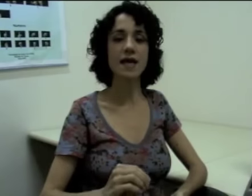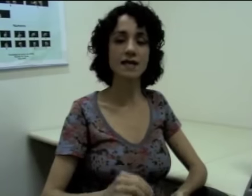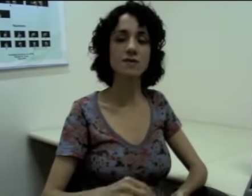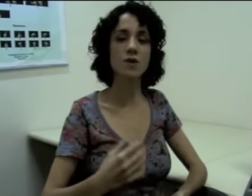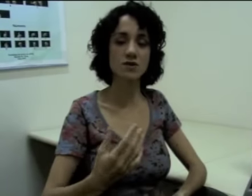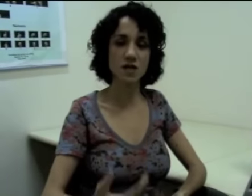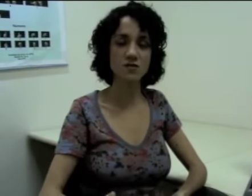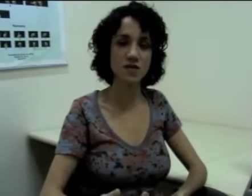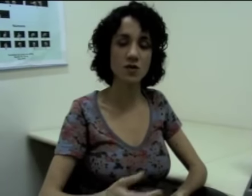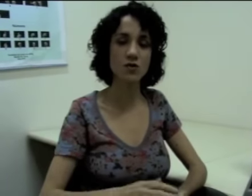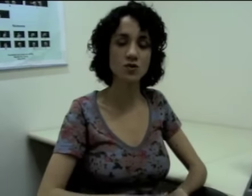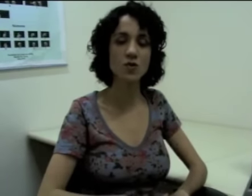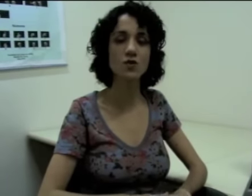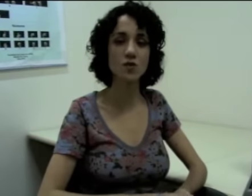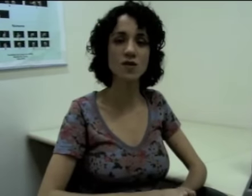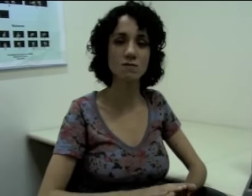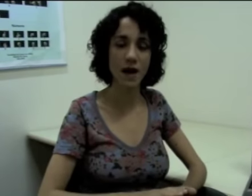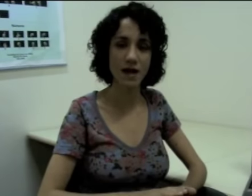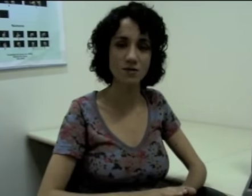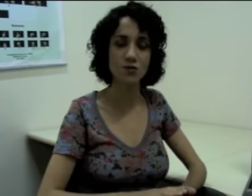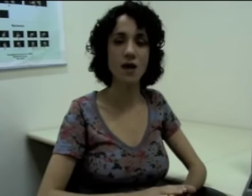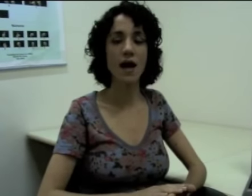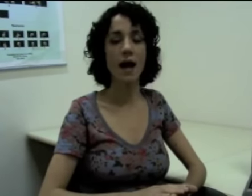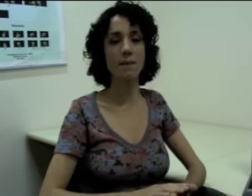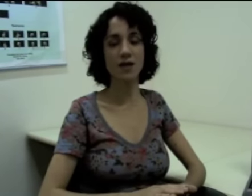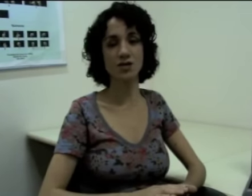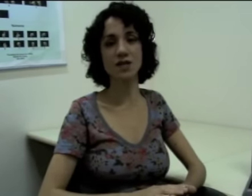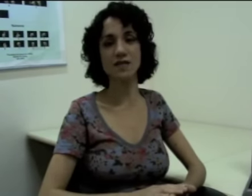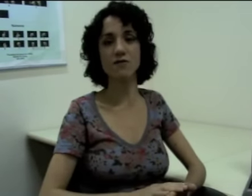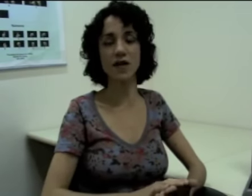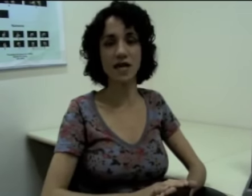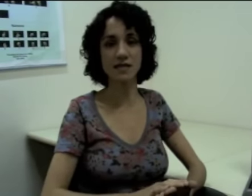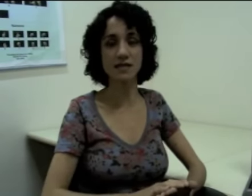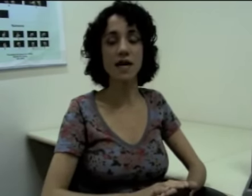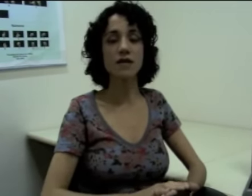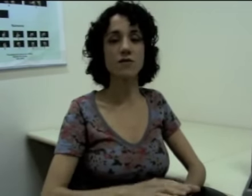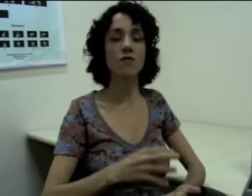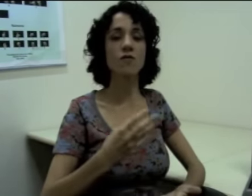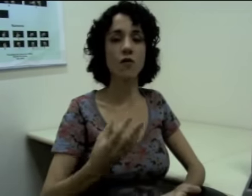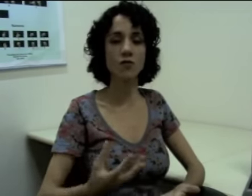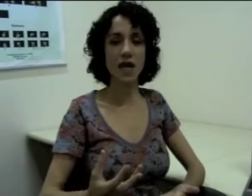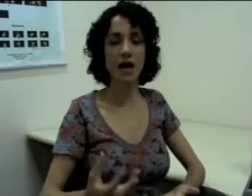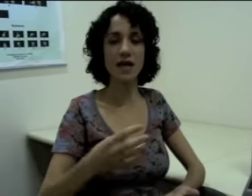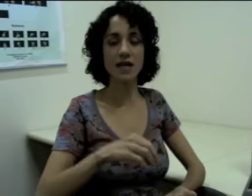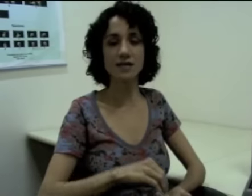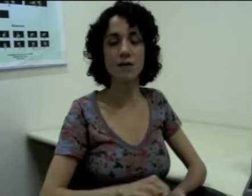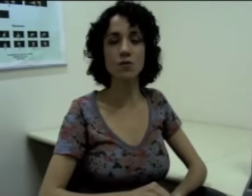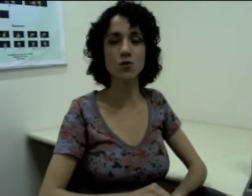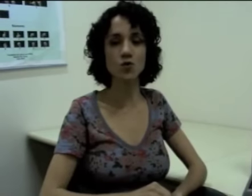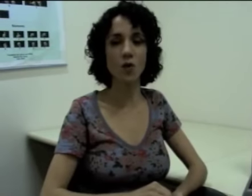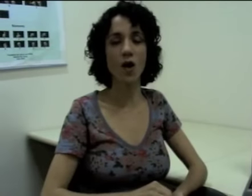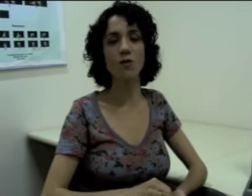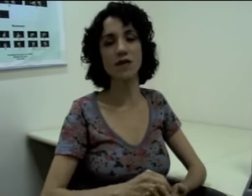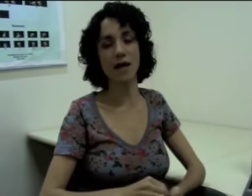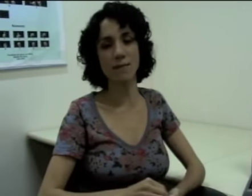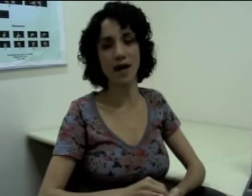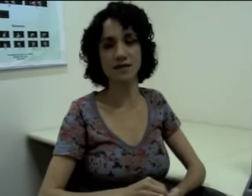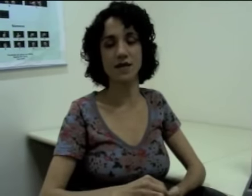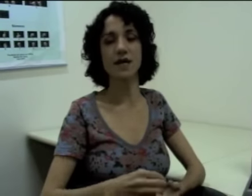E esse processo vai ser construído no espaço a partir das referências. Então vamos voltar àquele exemplo do João e da Márcia.